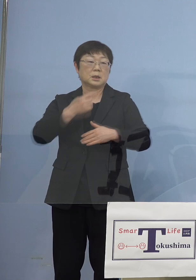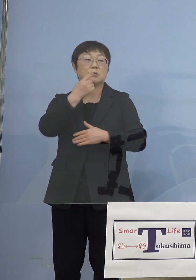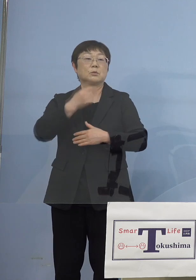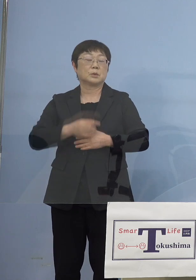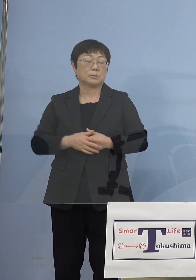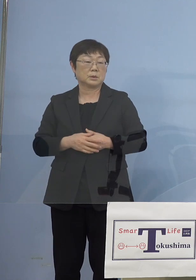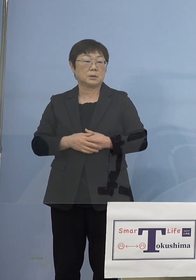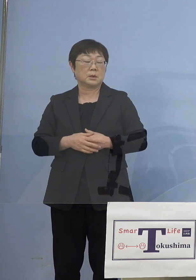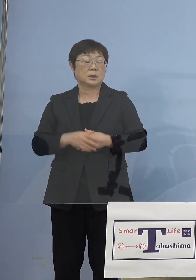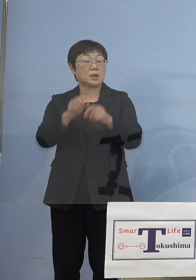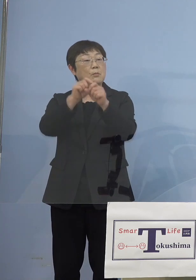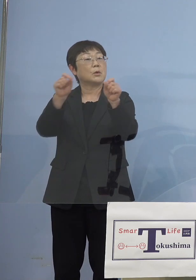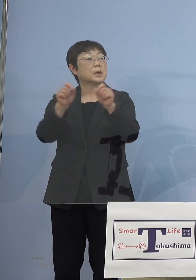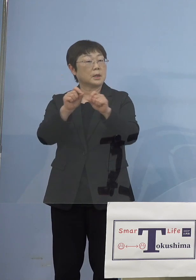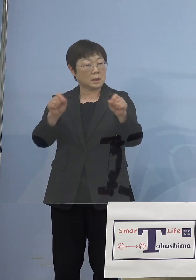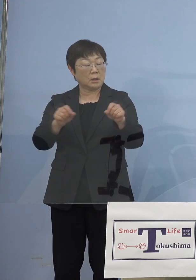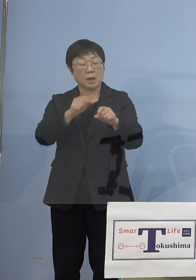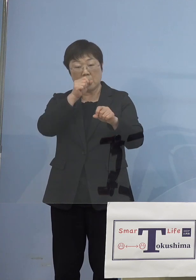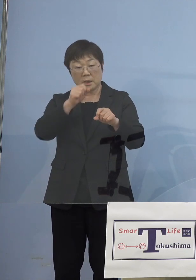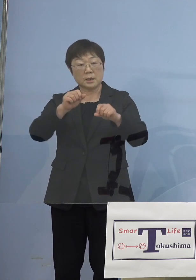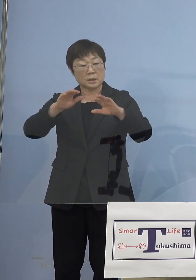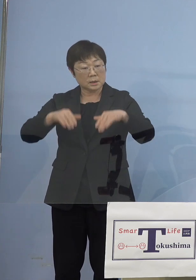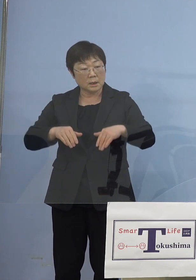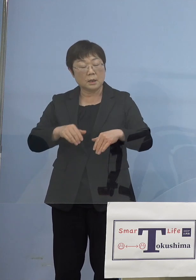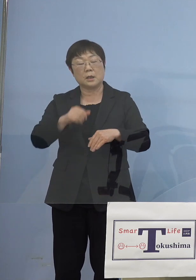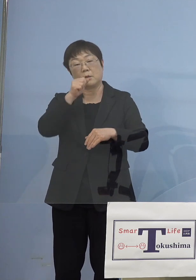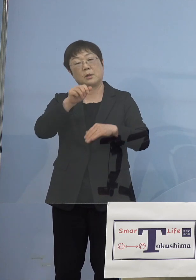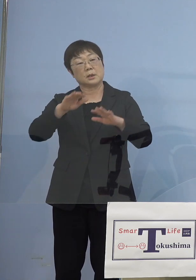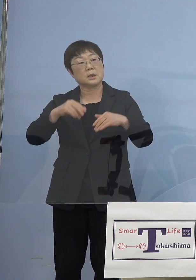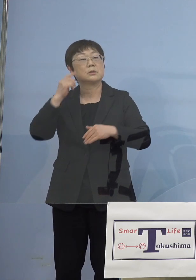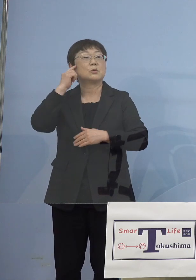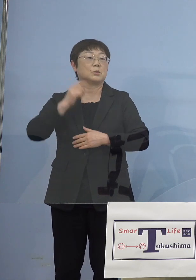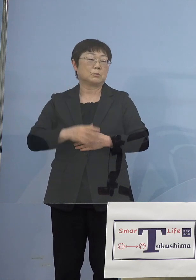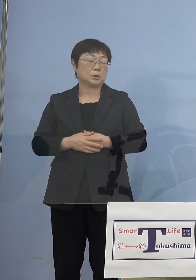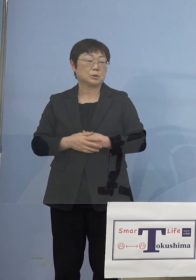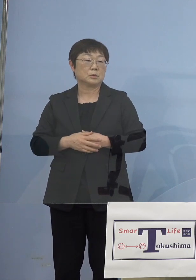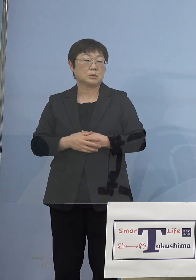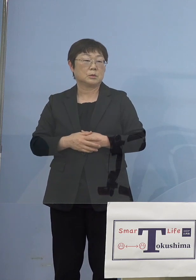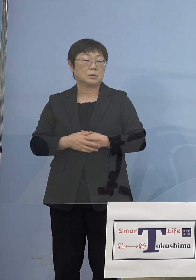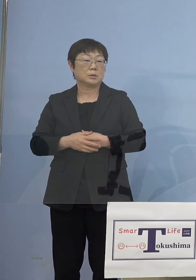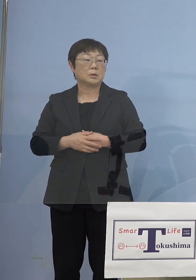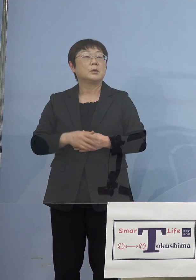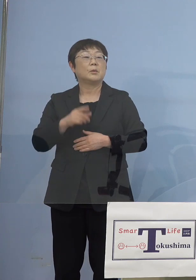しかし結果としてはやって良かったのではないか もちろんこれで感染者が出ていれば